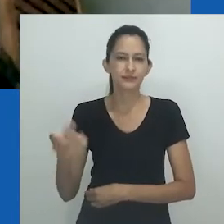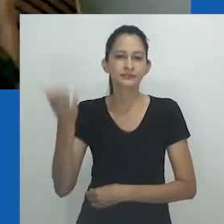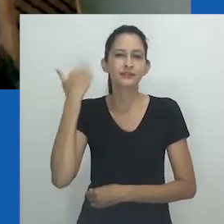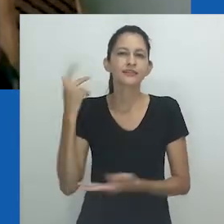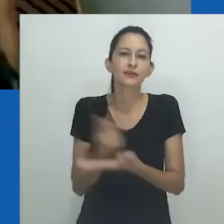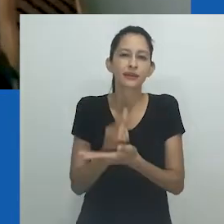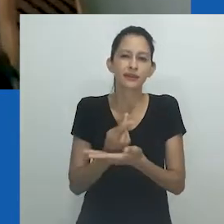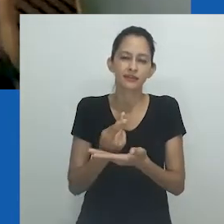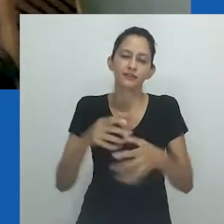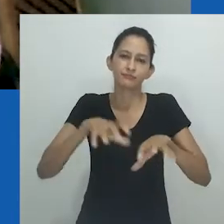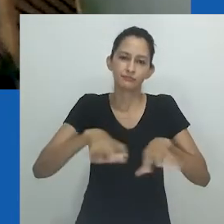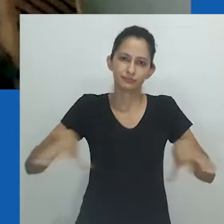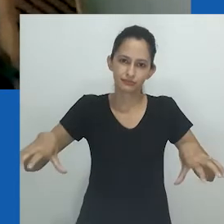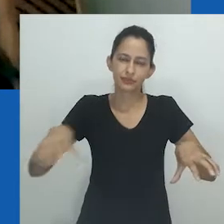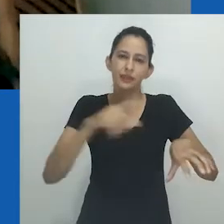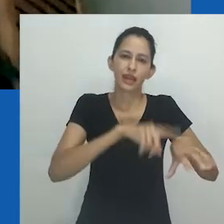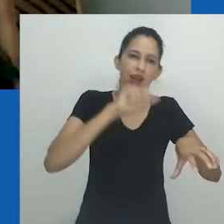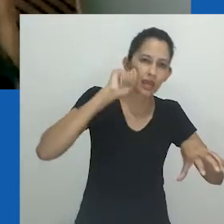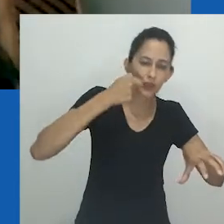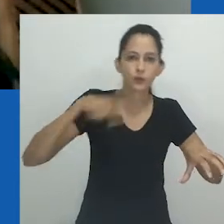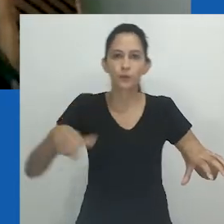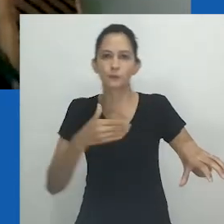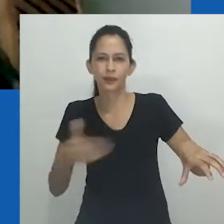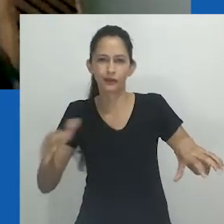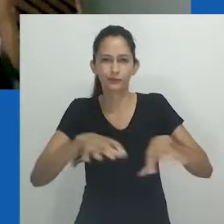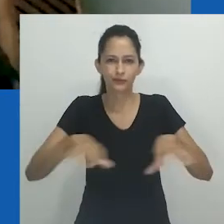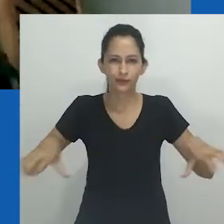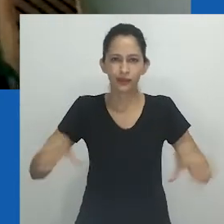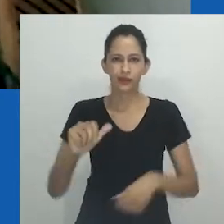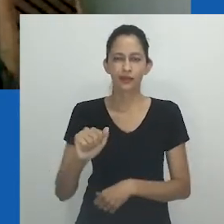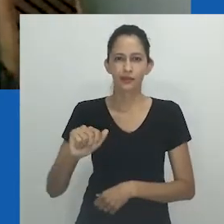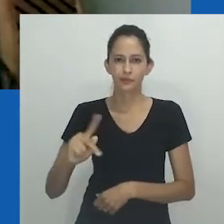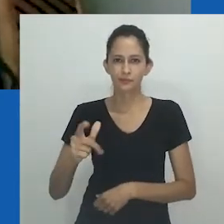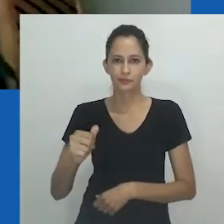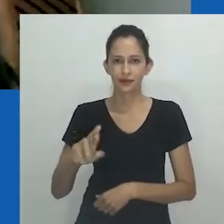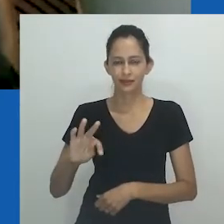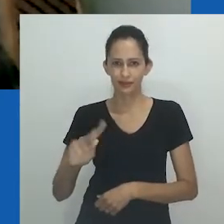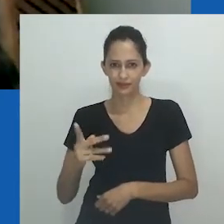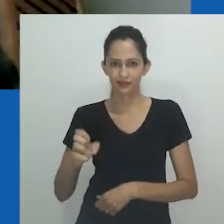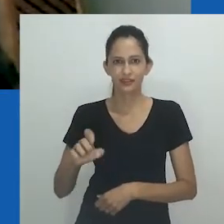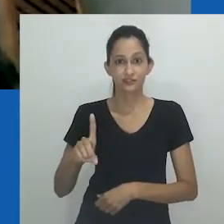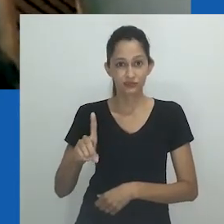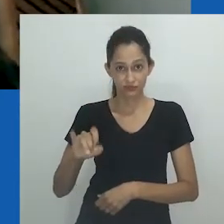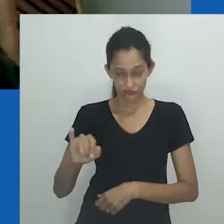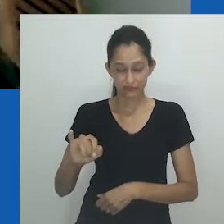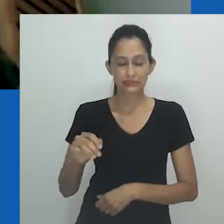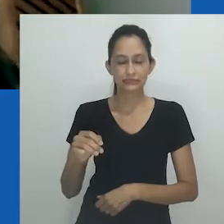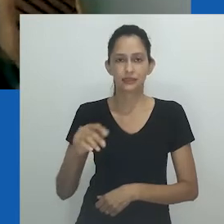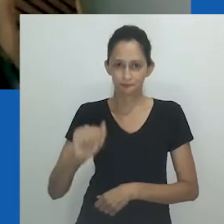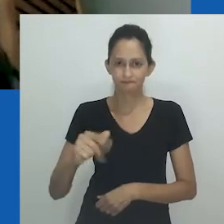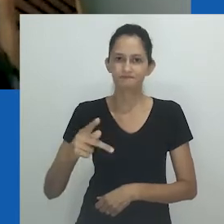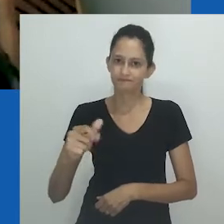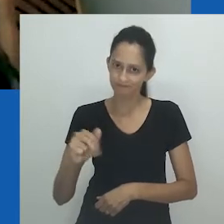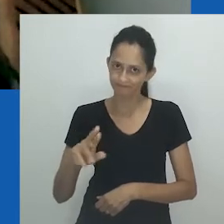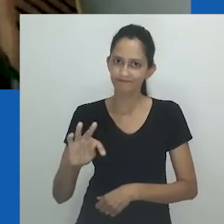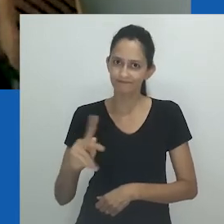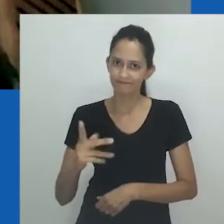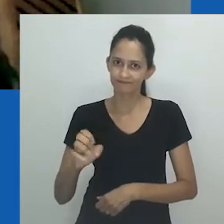Entretanto, nesse espelhamento, o sul global, o Brasil e a África do Sul ocupam lugares similares em muitos sentidos.